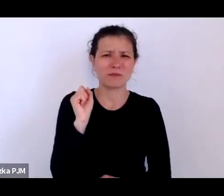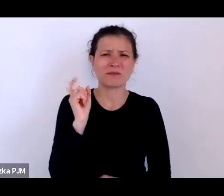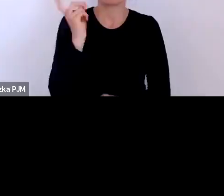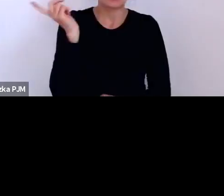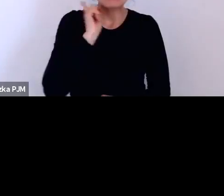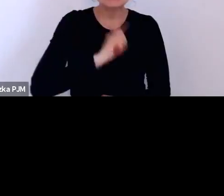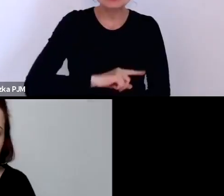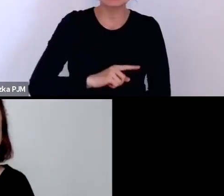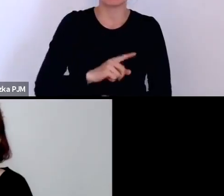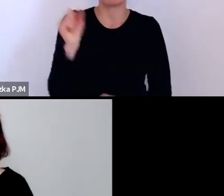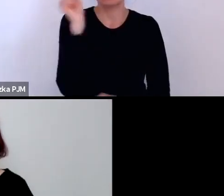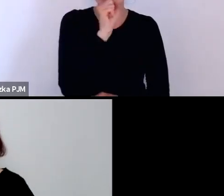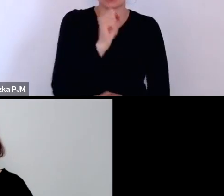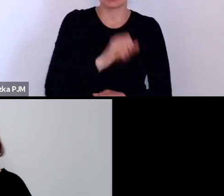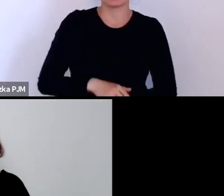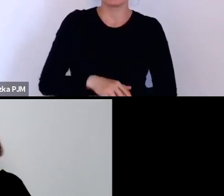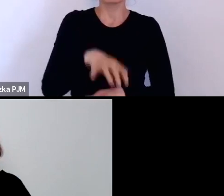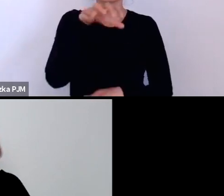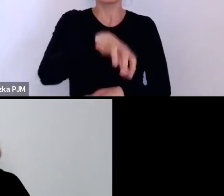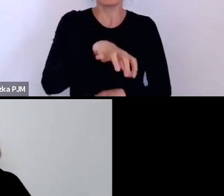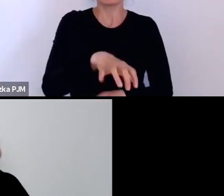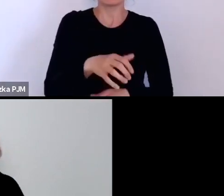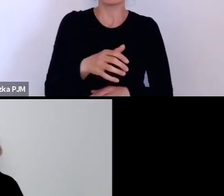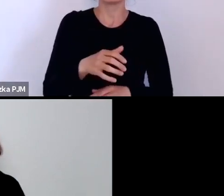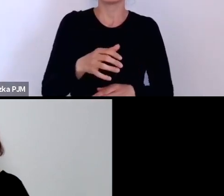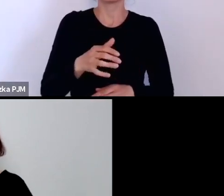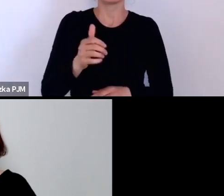dlatego że znano wówczas test Wassermana